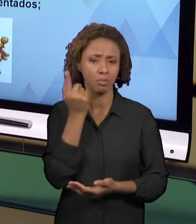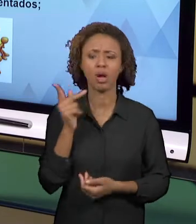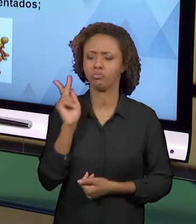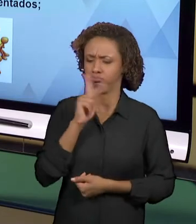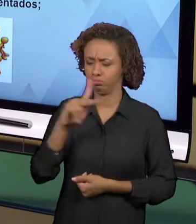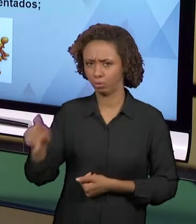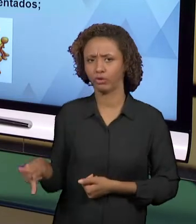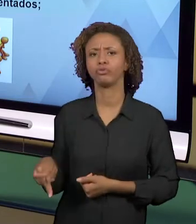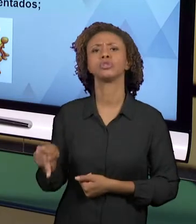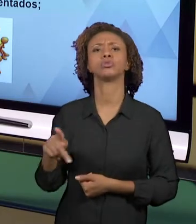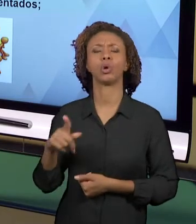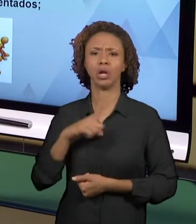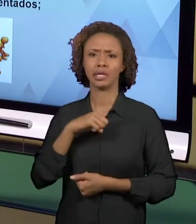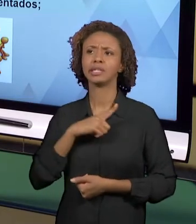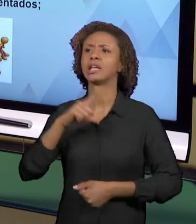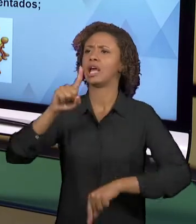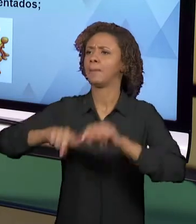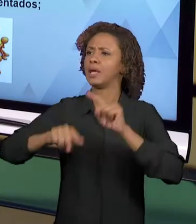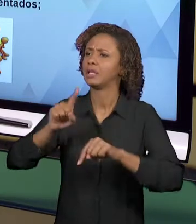FICAM LIMITADOS ÀQUELES, AQUELAS APOSTILAS,